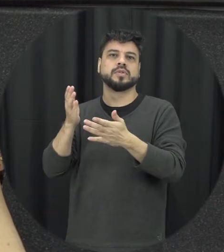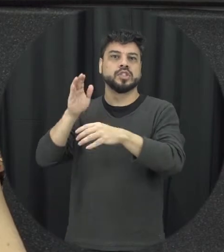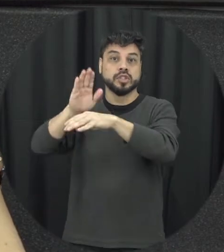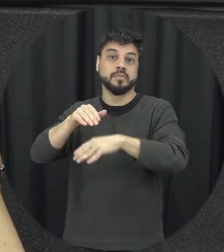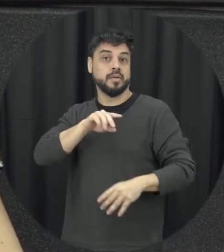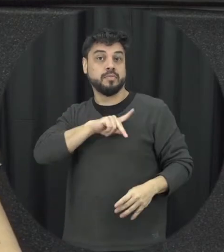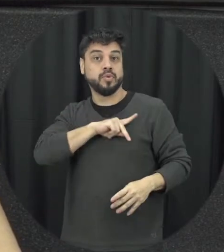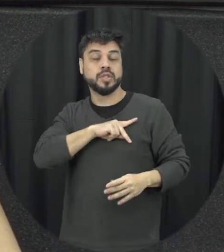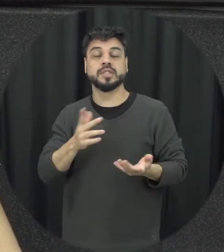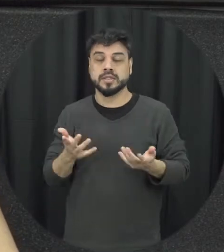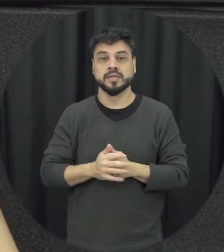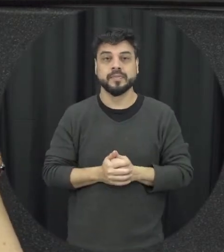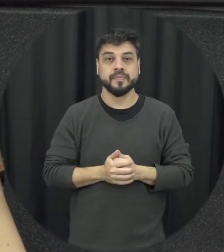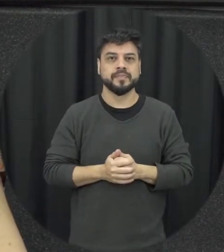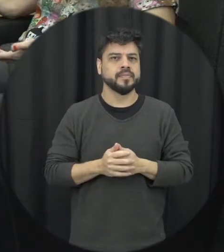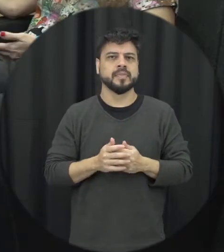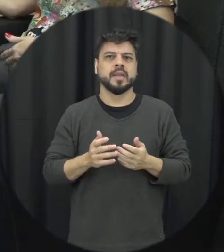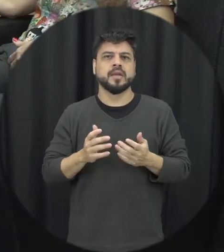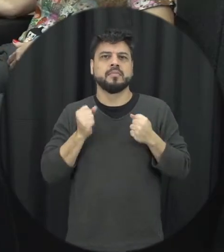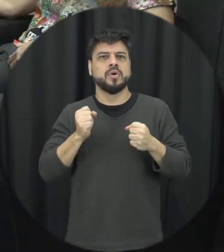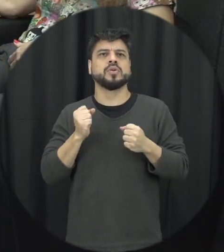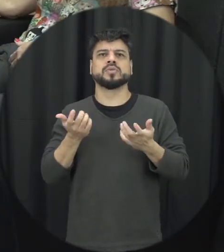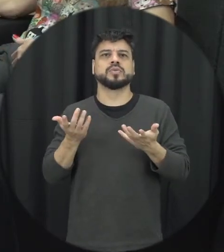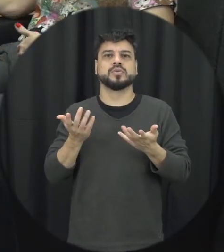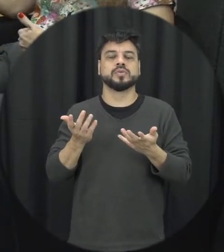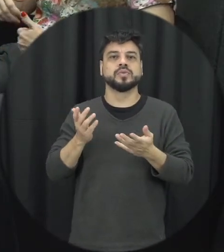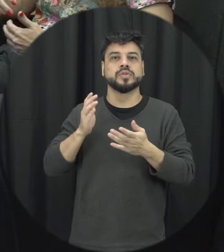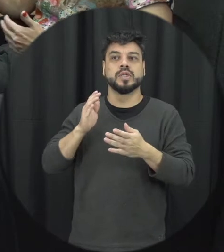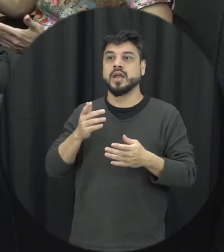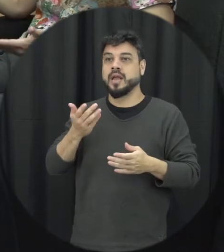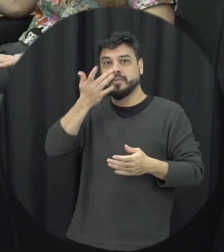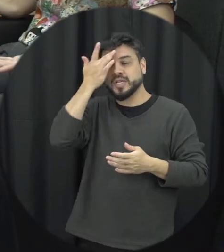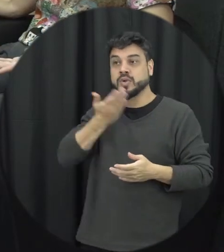de confiança que possa de repente estar ali conversando com aquelas pessoas, o que eu posso